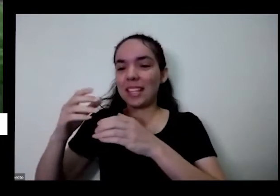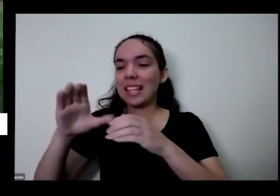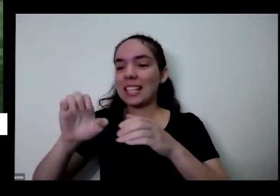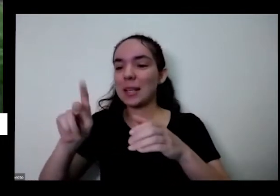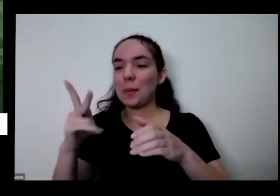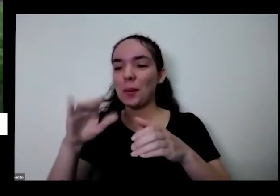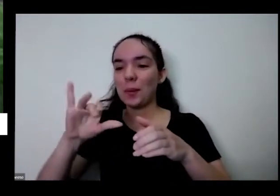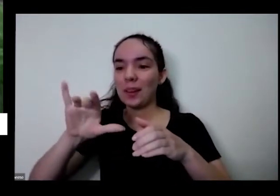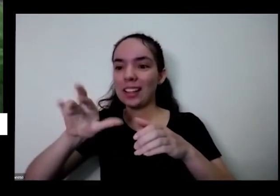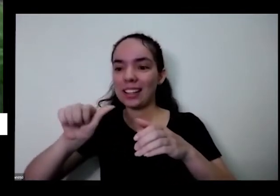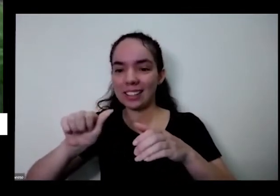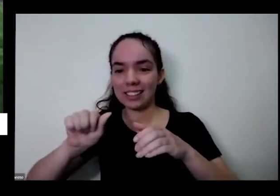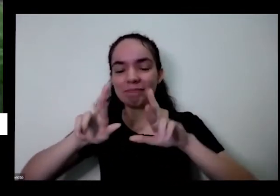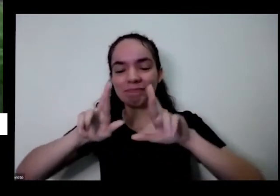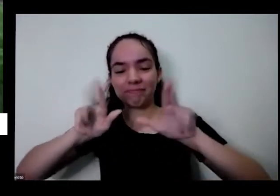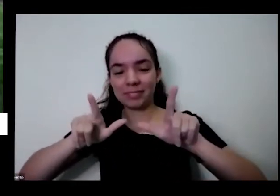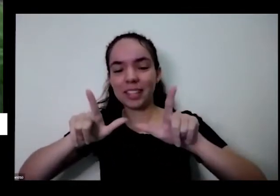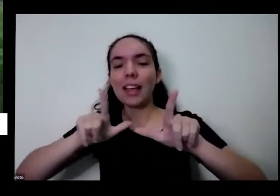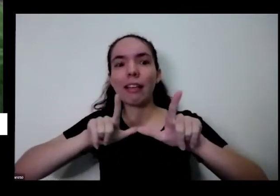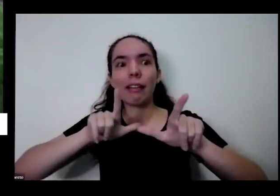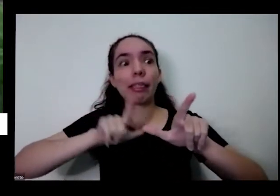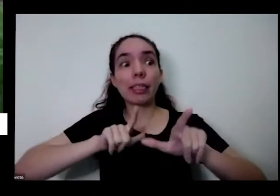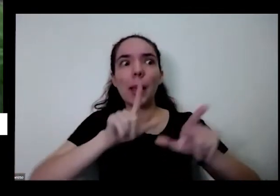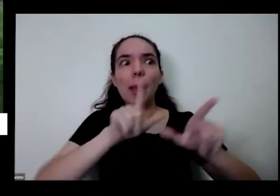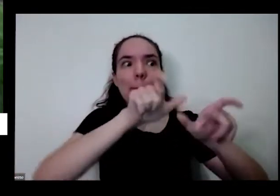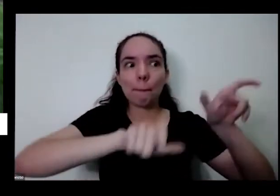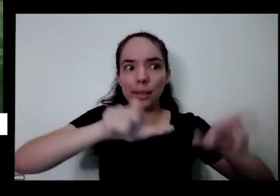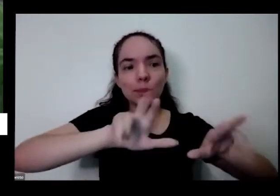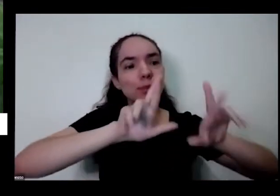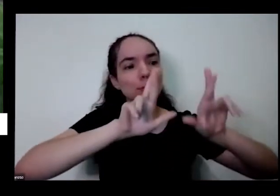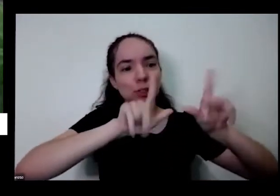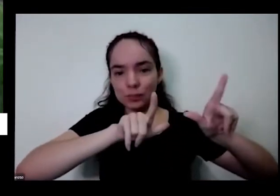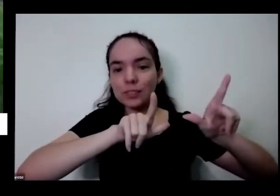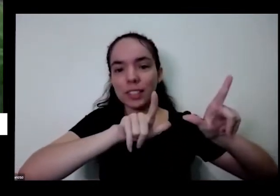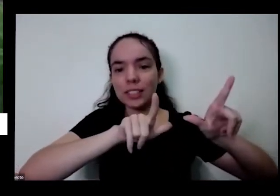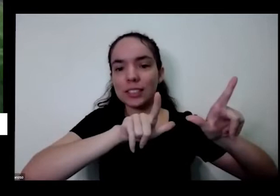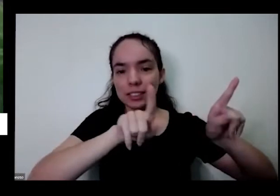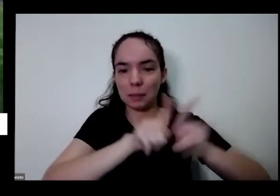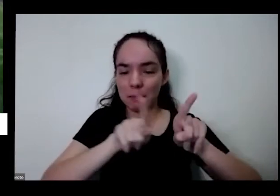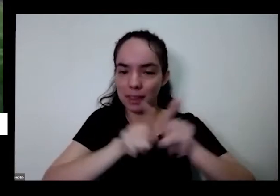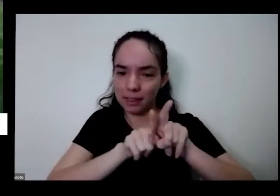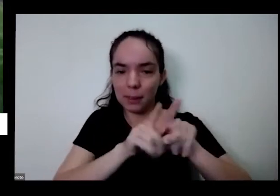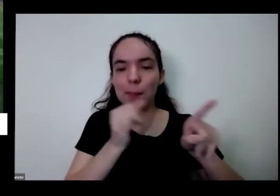gente de um jeito Tem gente de outro jeito tem que ouvir E aí como essa aqui colorido